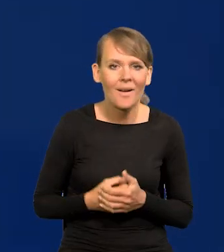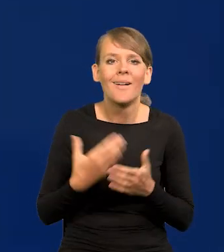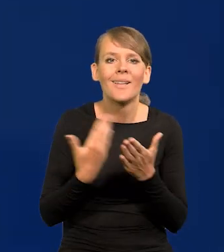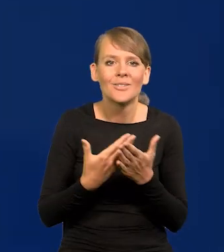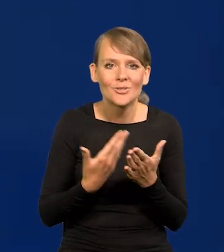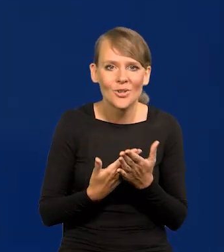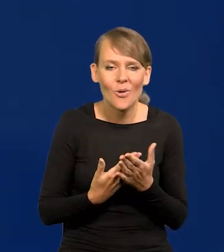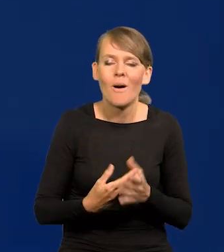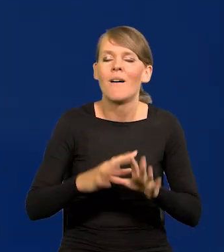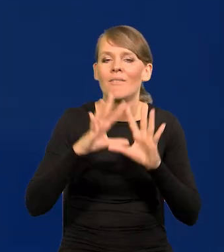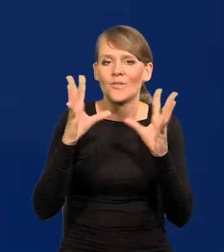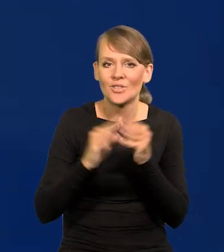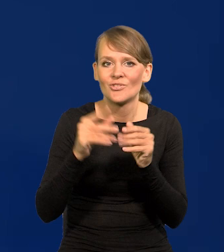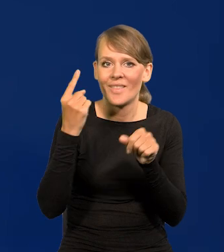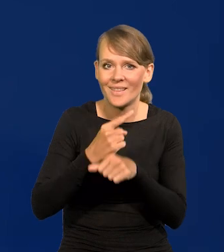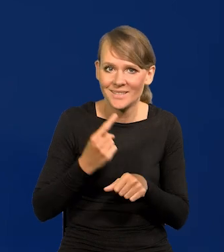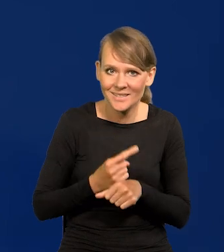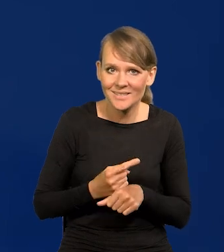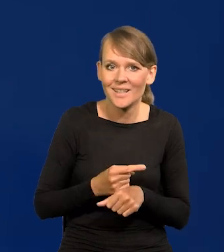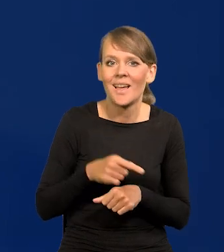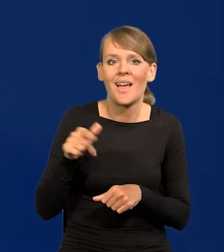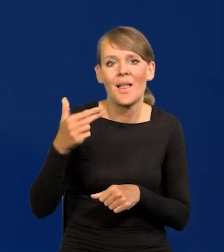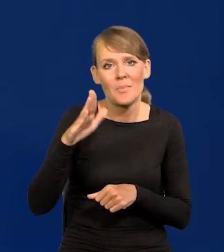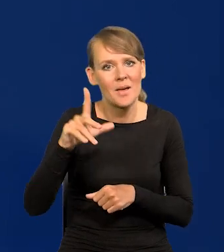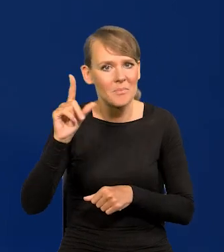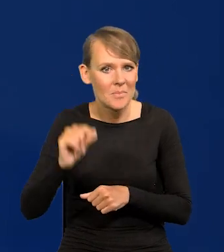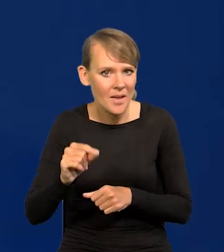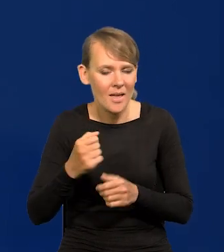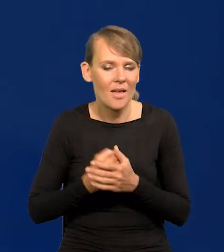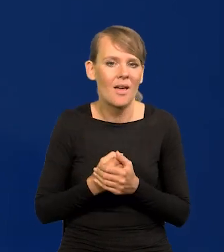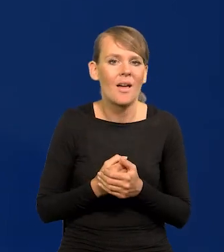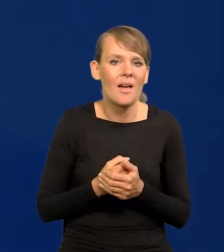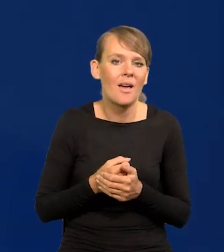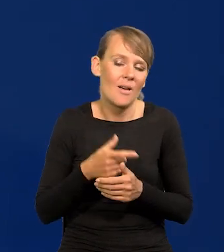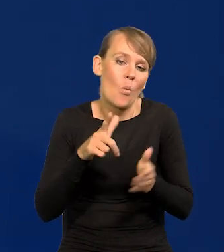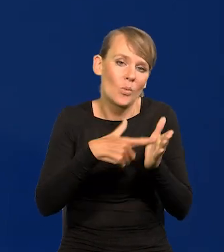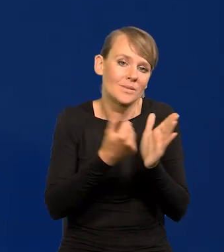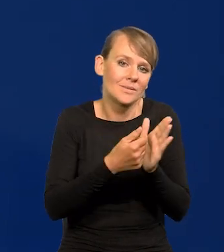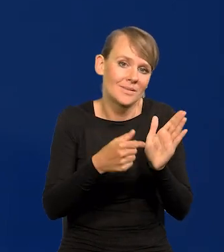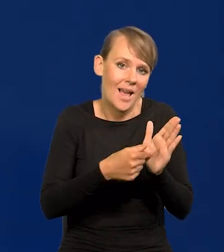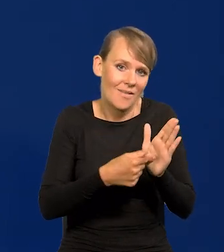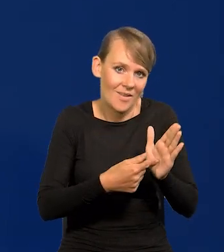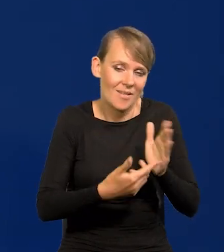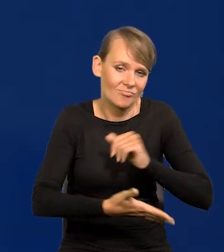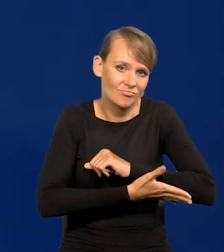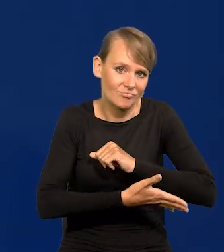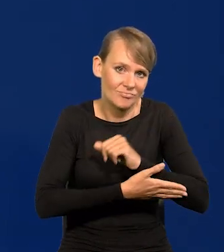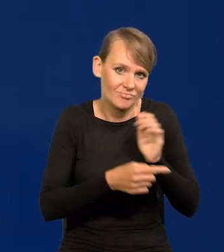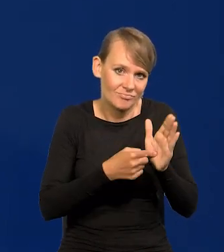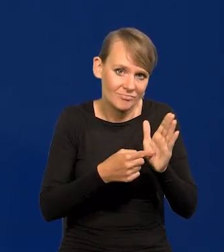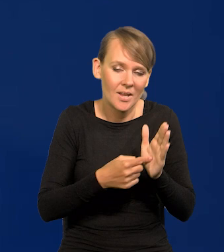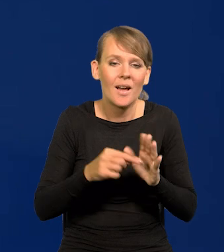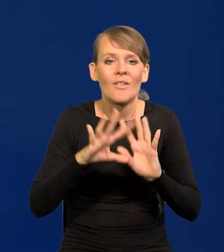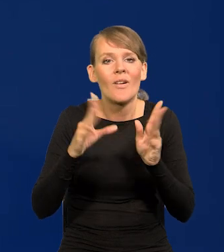że wszystkie decyzje w Narodowym Banku Polskim tak to pomyślał ustawodawca, są podejmowane zbiorowo.